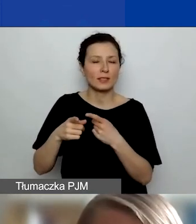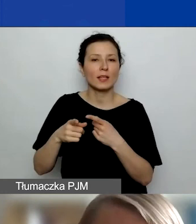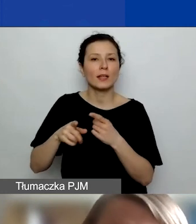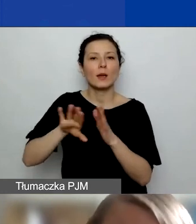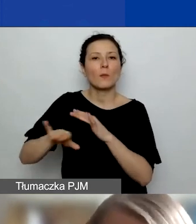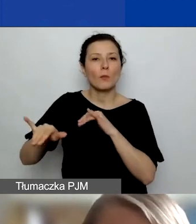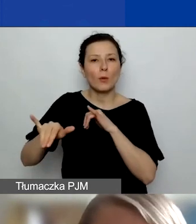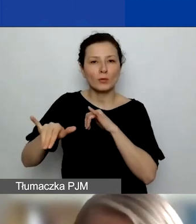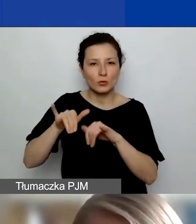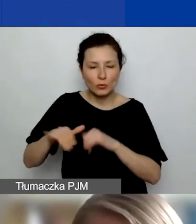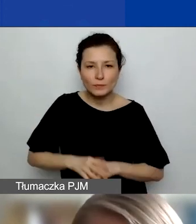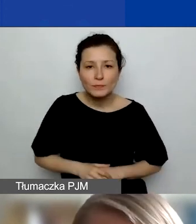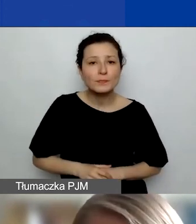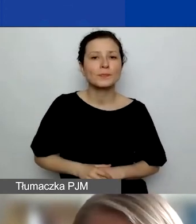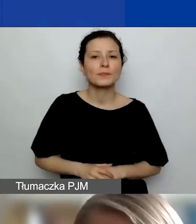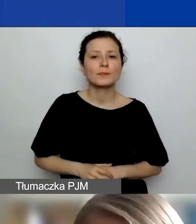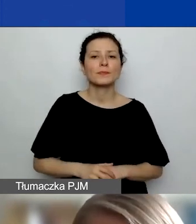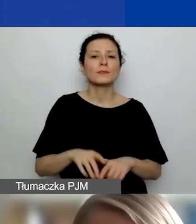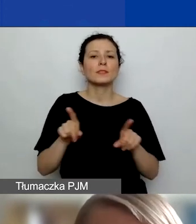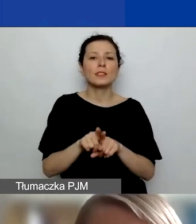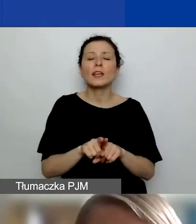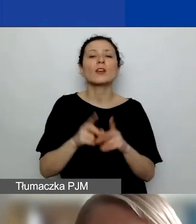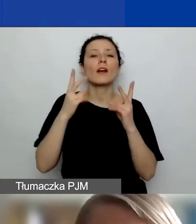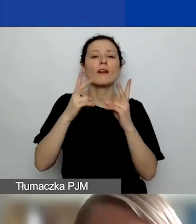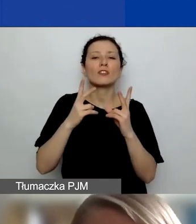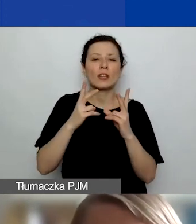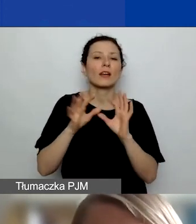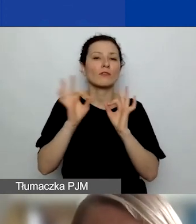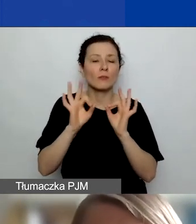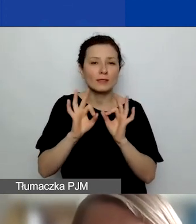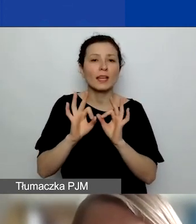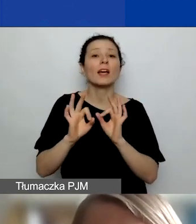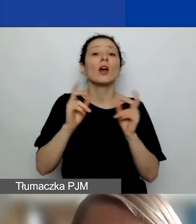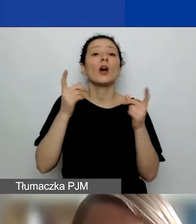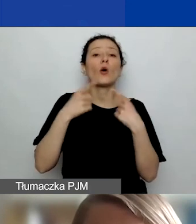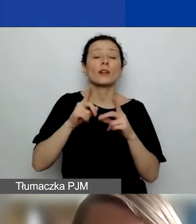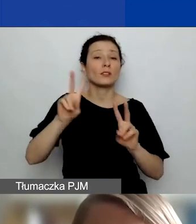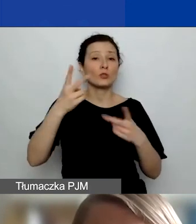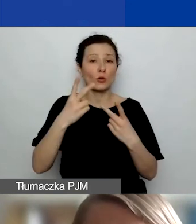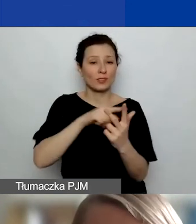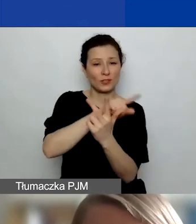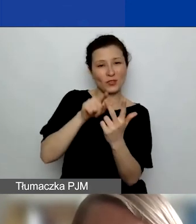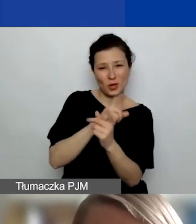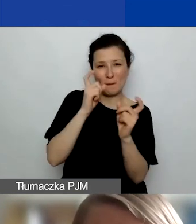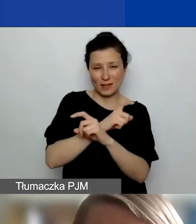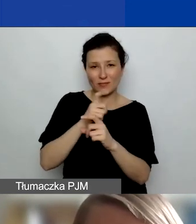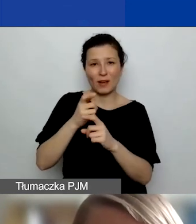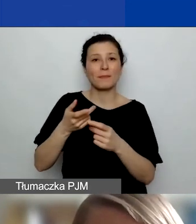pewnego uprzywilejowania podmiotów z Państw-Darczyńców - one faktycznie mogą realizować działania w ramach projektu